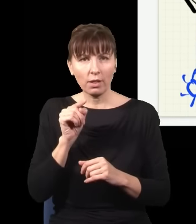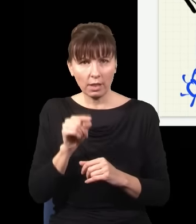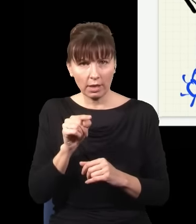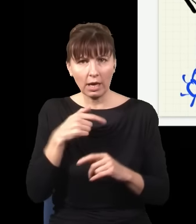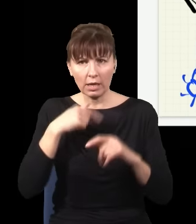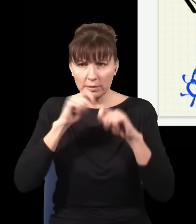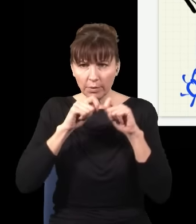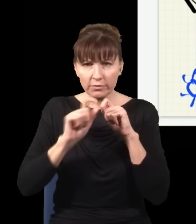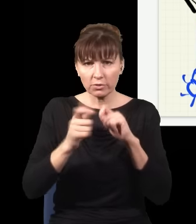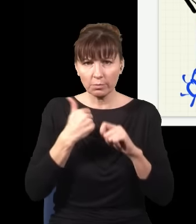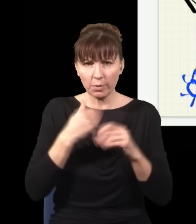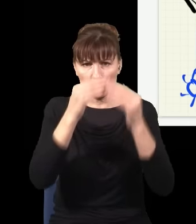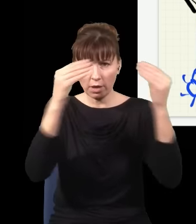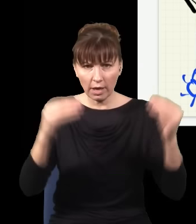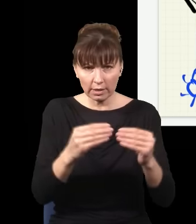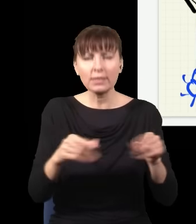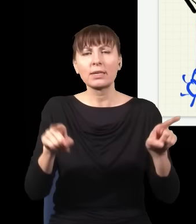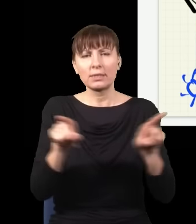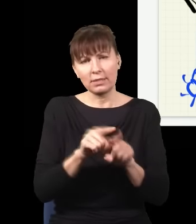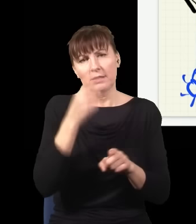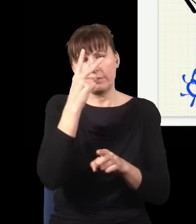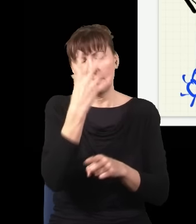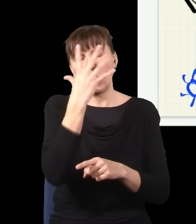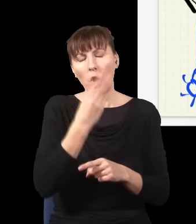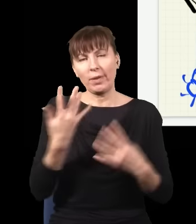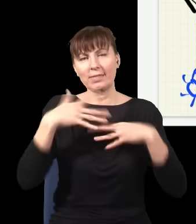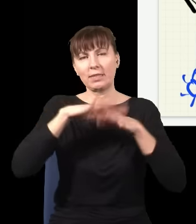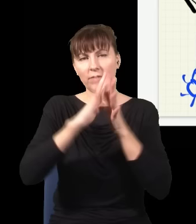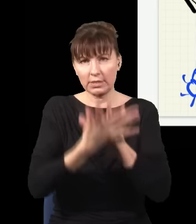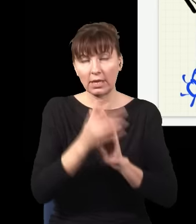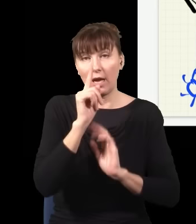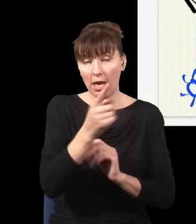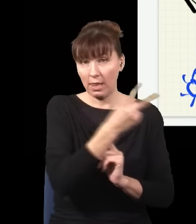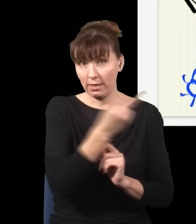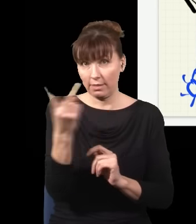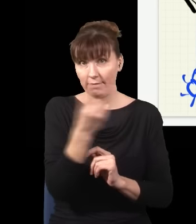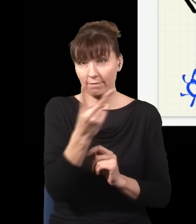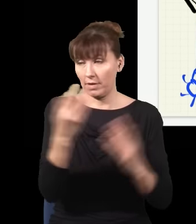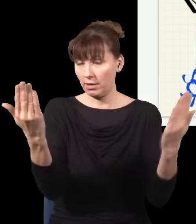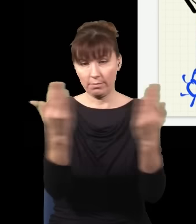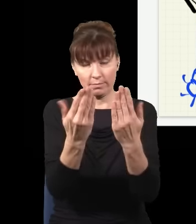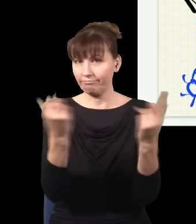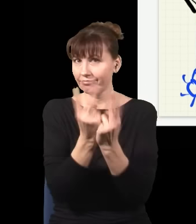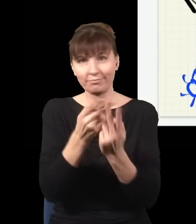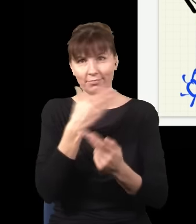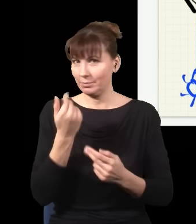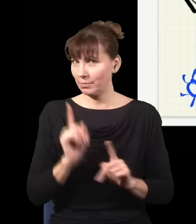i zobaczę, co było na ekranie, również zobaczę obraz interferencyjny, ale te dwa obrazy nie są takie same,